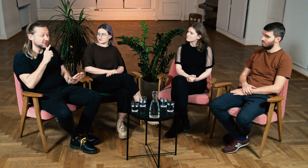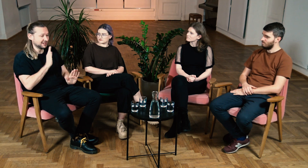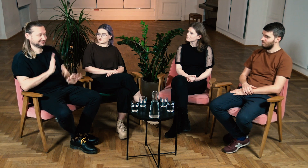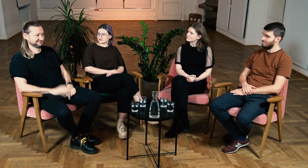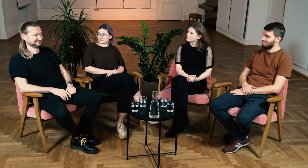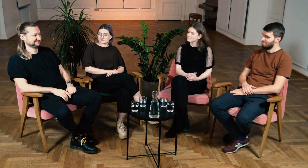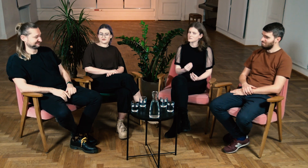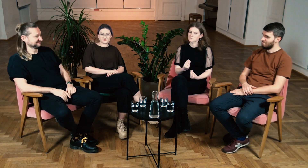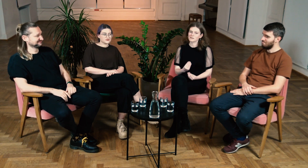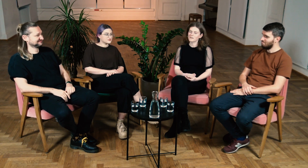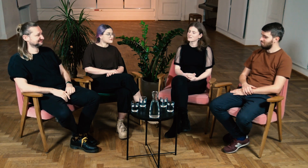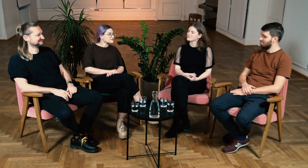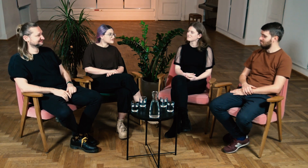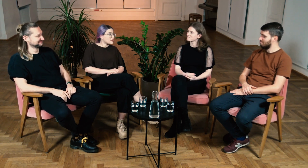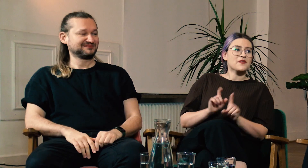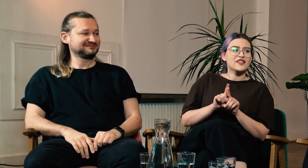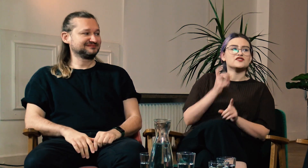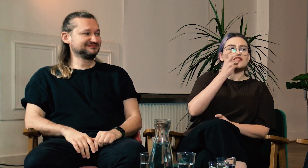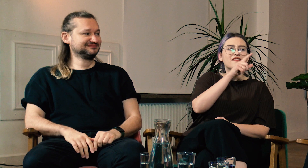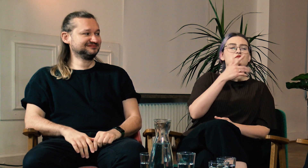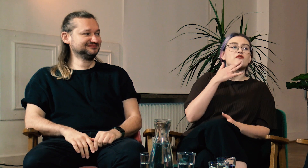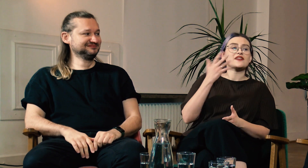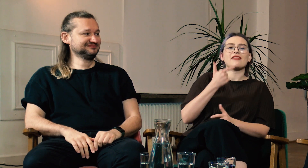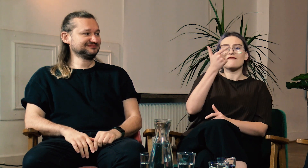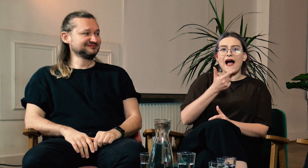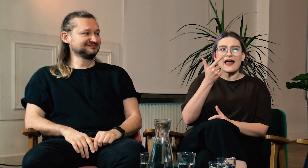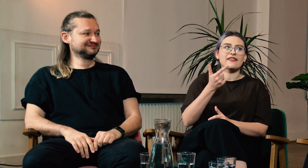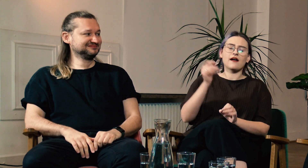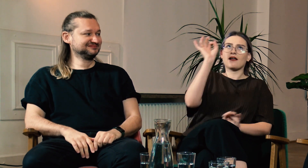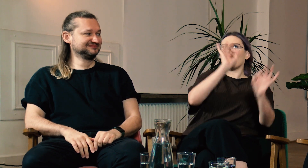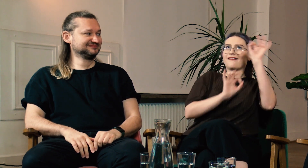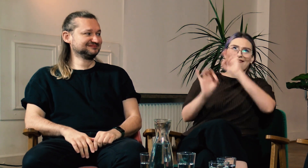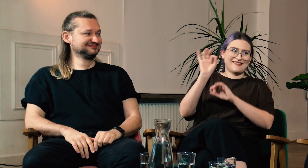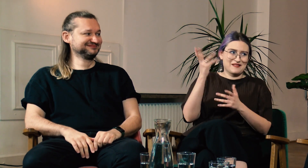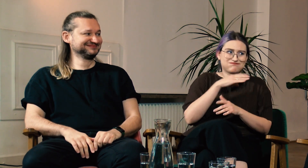Niesamowite! B: Wspaniale. W: To też ciekawe, bo mówiłeś Marcinie, że sam byłeś zszokowany, jak w ciągu dwóch lat